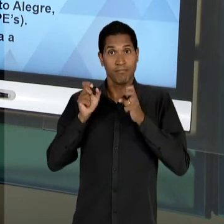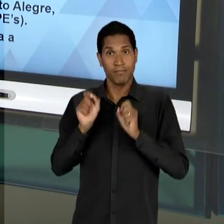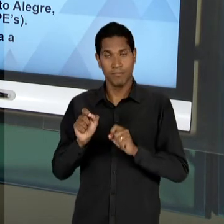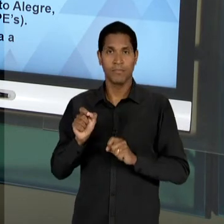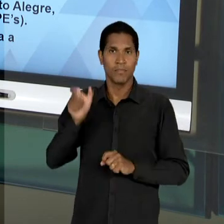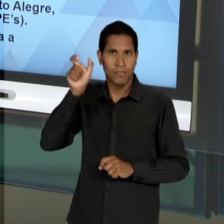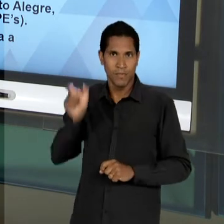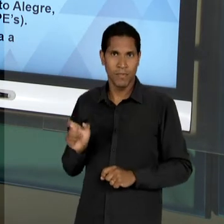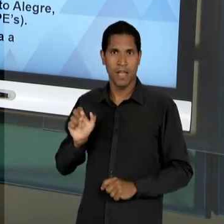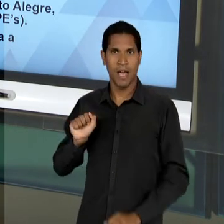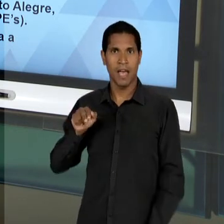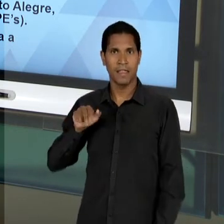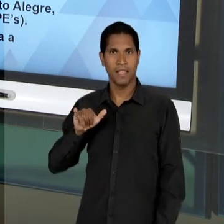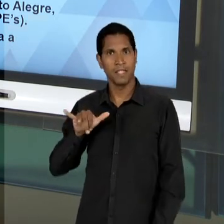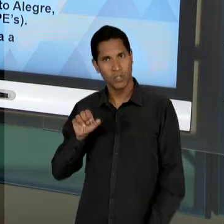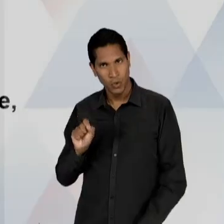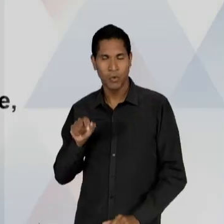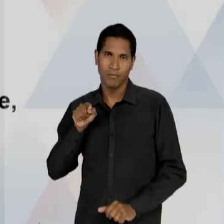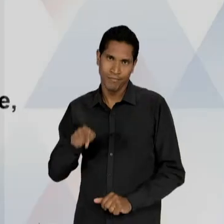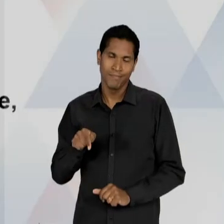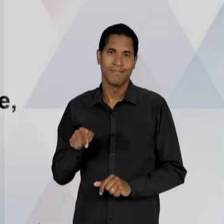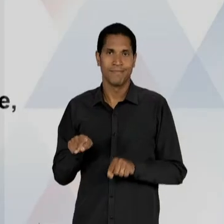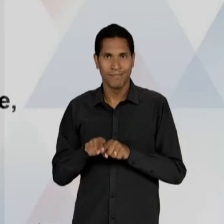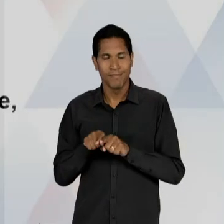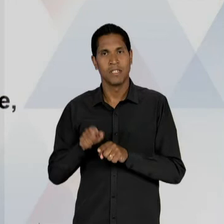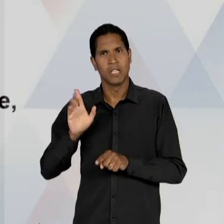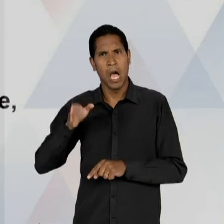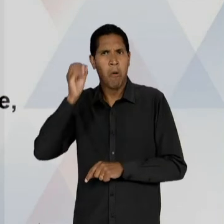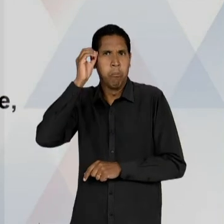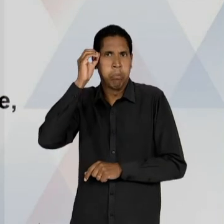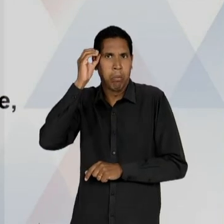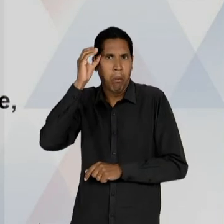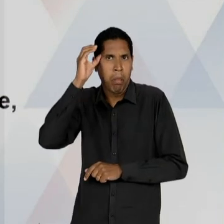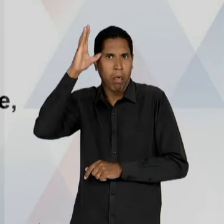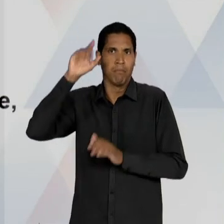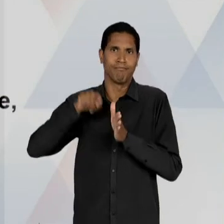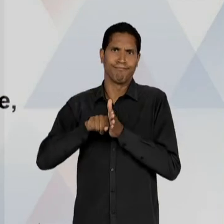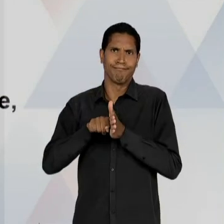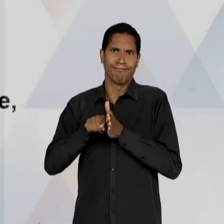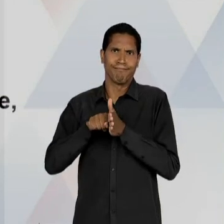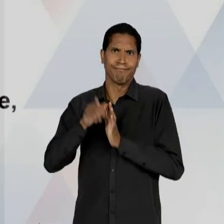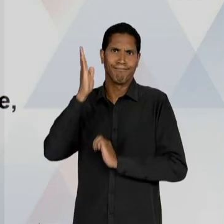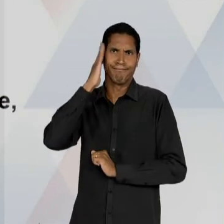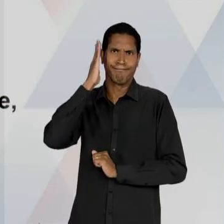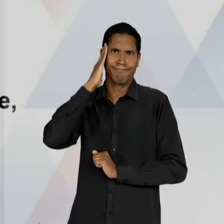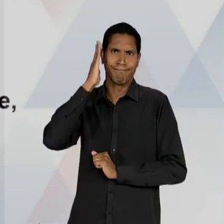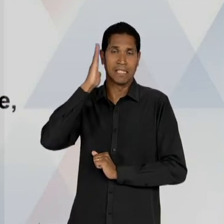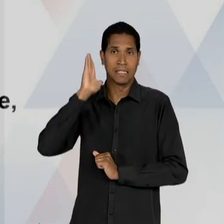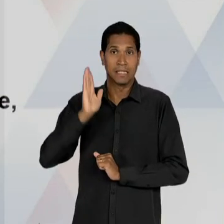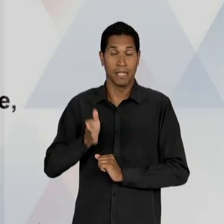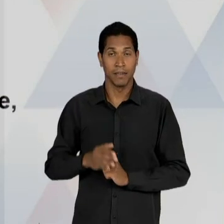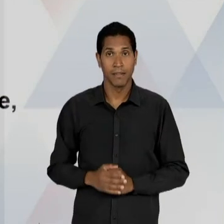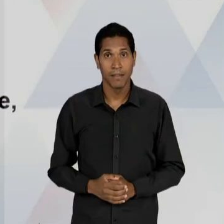FRENTE DO 'INEP', COM UM CONHECIMENTO NA ORIUNDOS DESSAS PESQUISAS. COMO É A EDUCAÇÃO NA CONCEPÇÃO